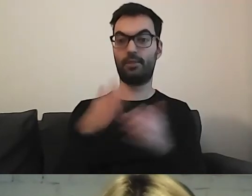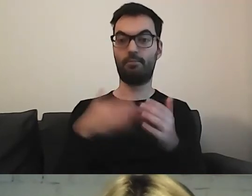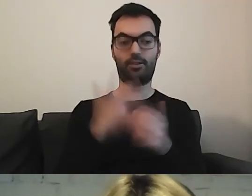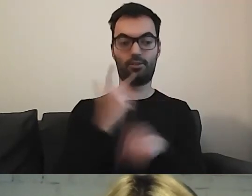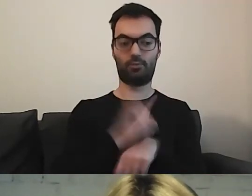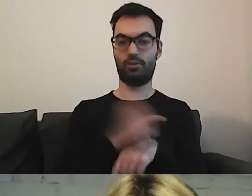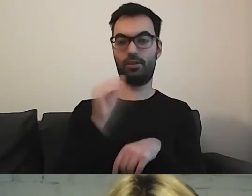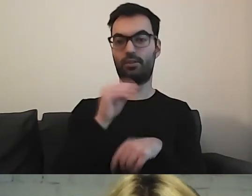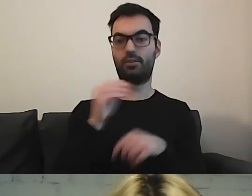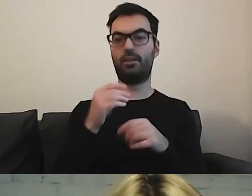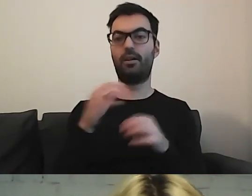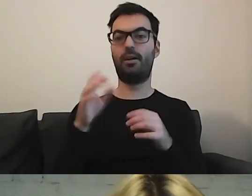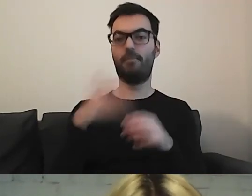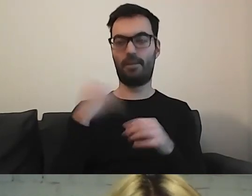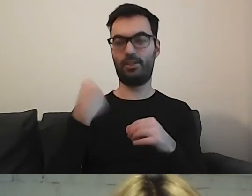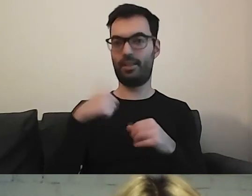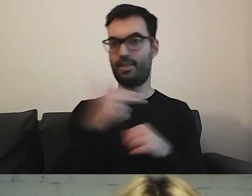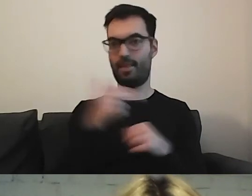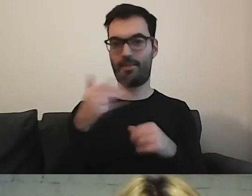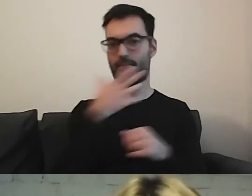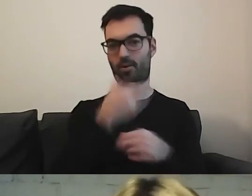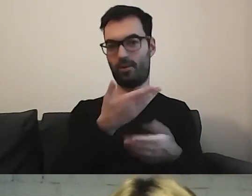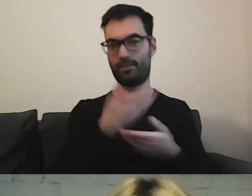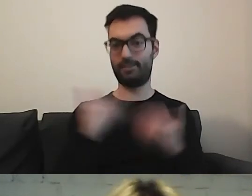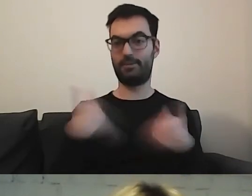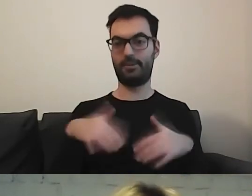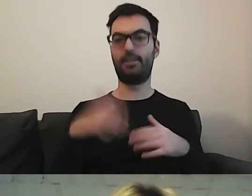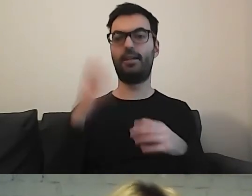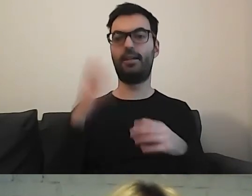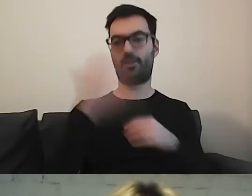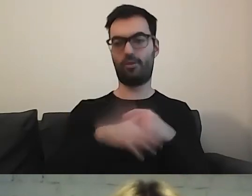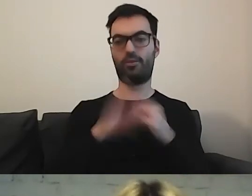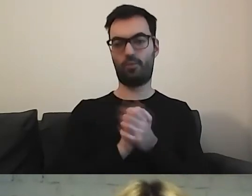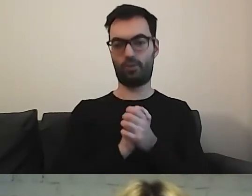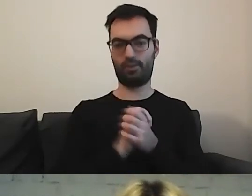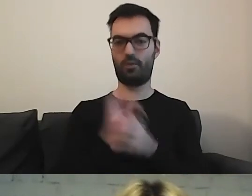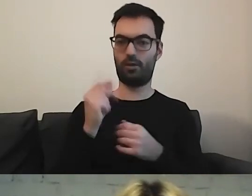Musimy jeszcze przerobić mięso od Mikołaja i się pięknie pożegnać. Włączam.